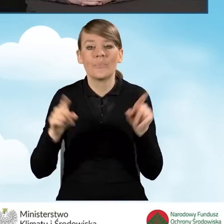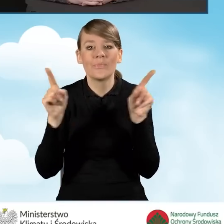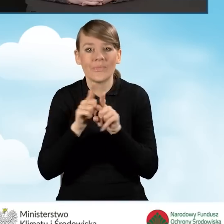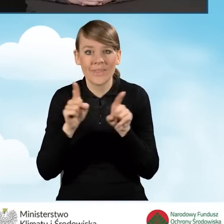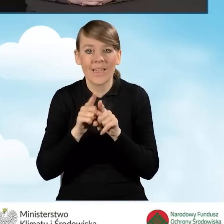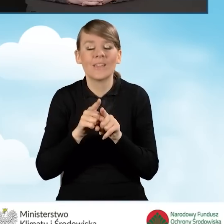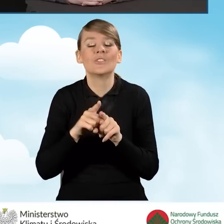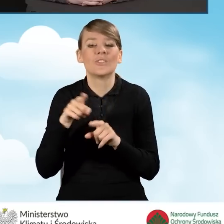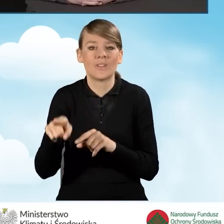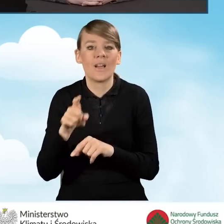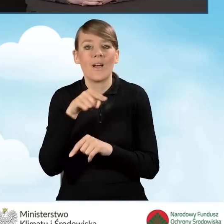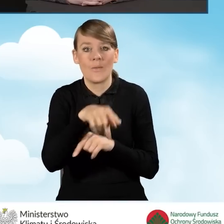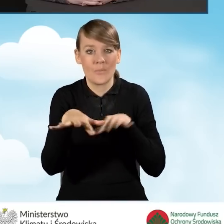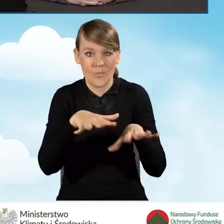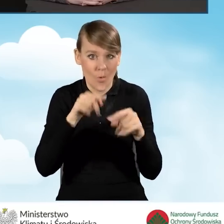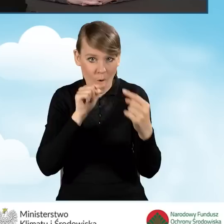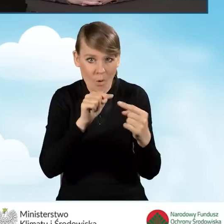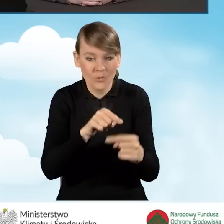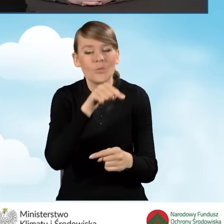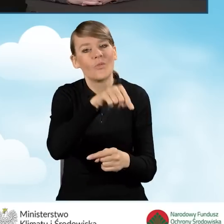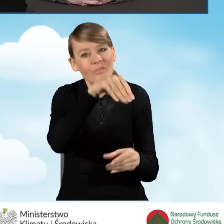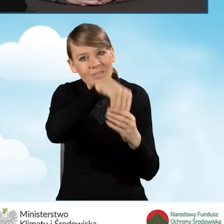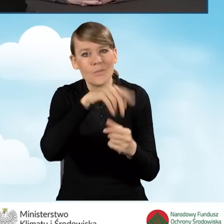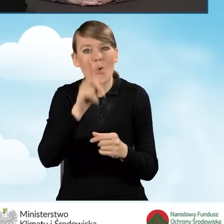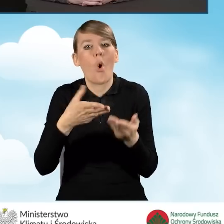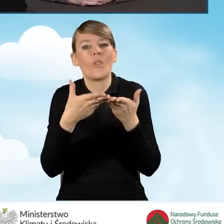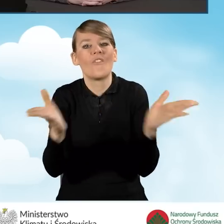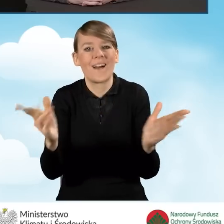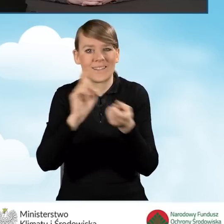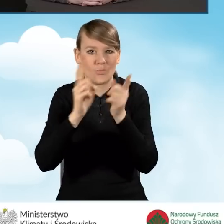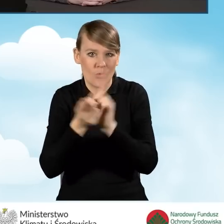są otwarte spotkania dla mieszkańców. Mogą to być różnego rodzaju pikniki